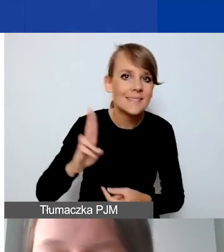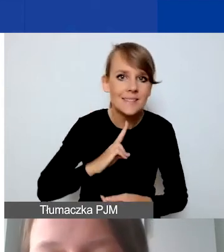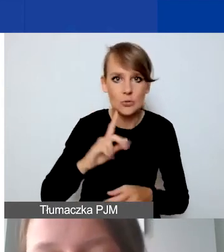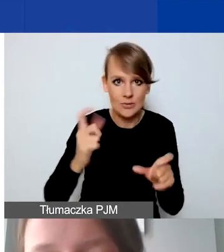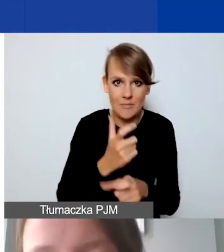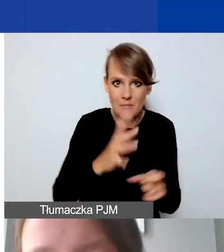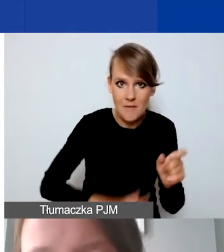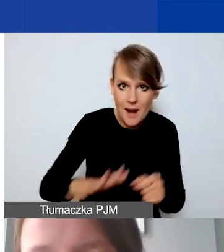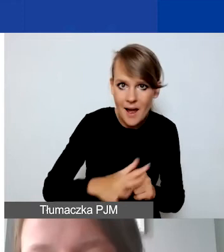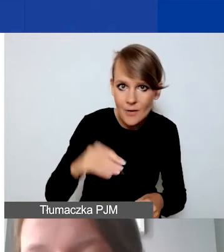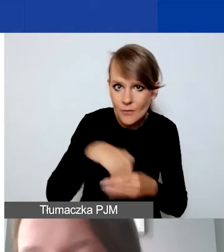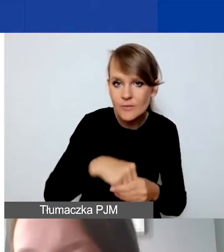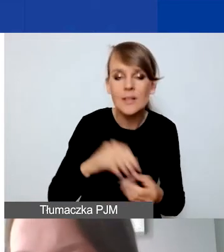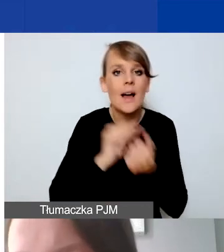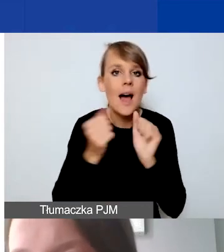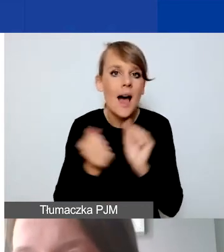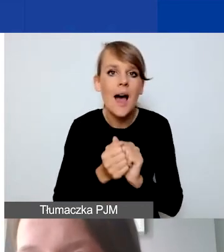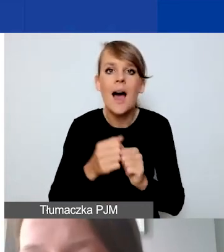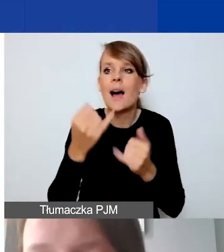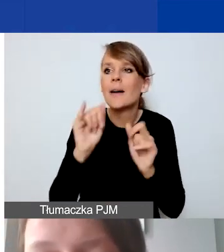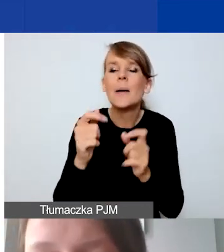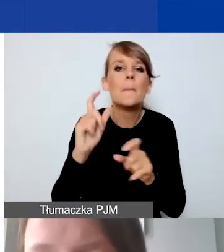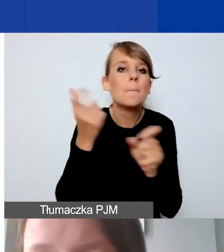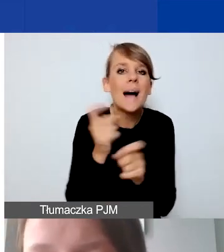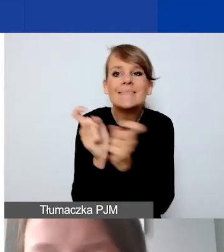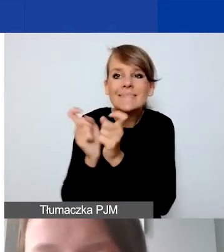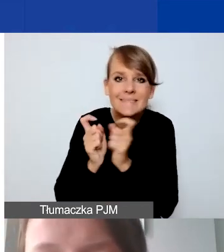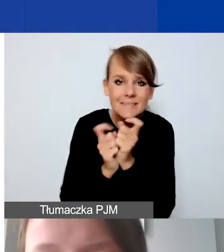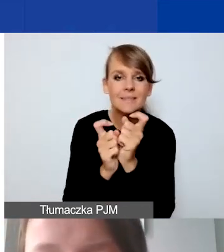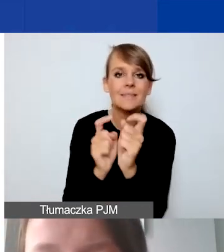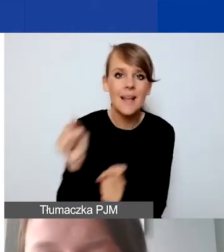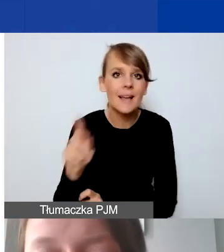albo z podmiotem z państw ościennych czy innych krajów-beneficjentów,